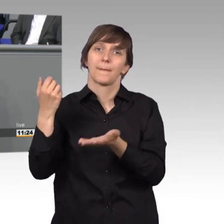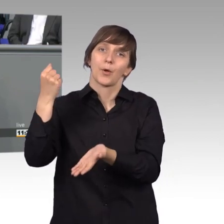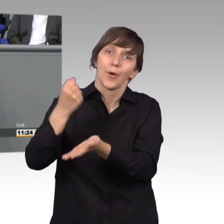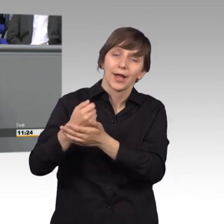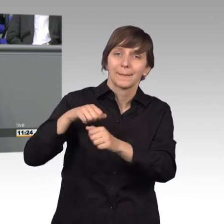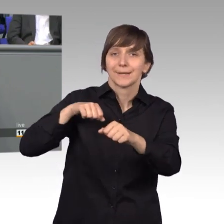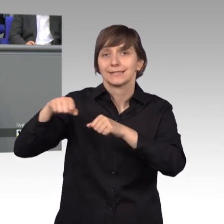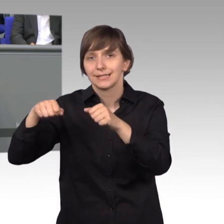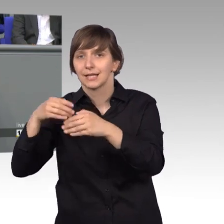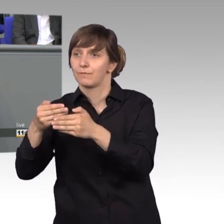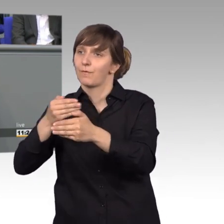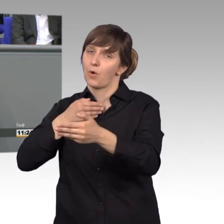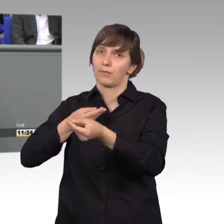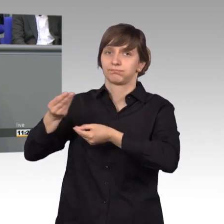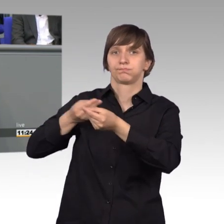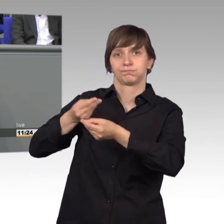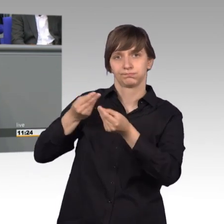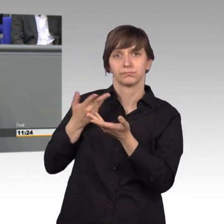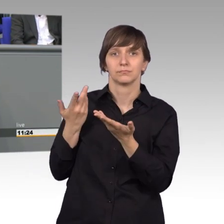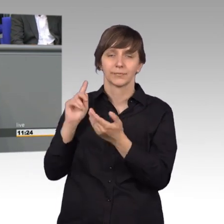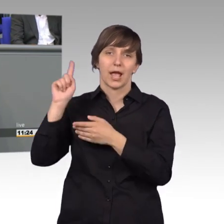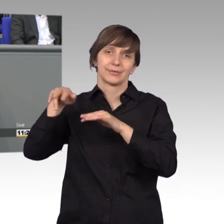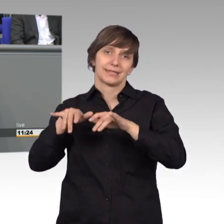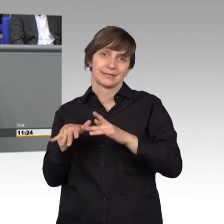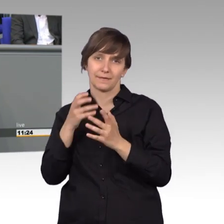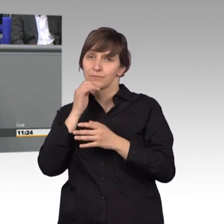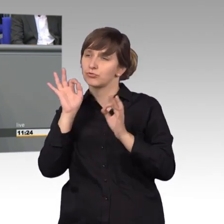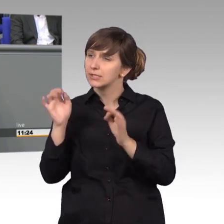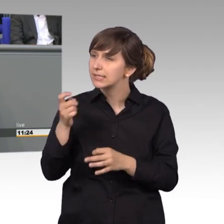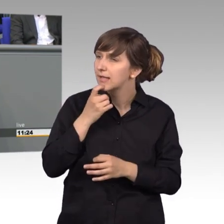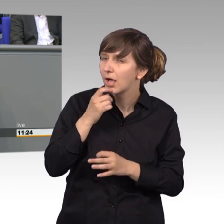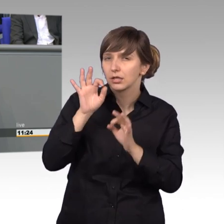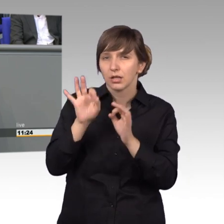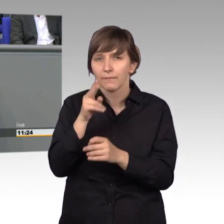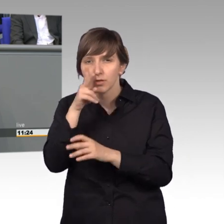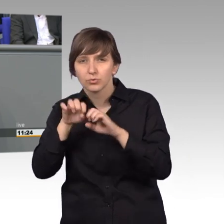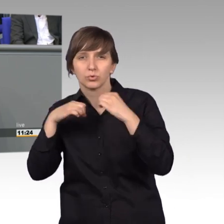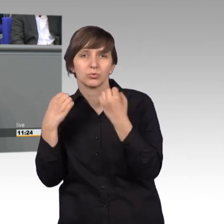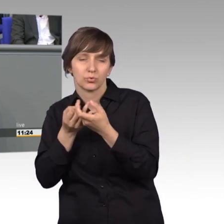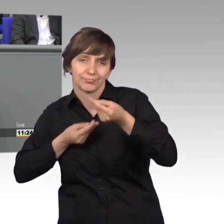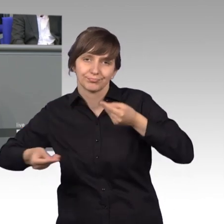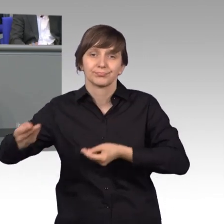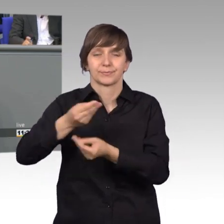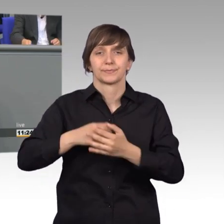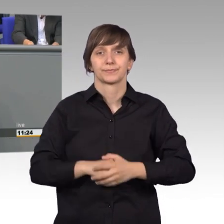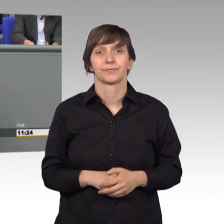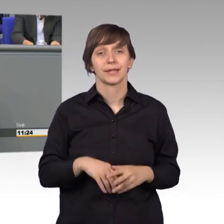durch das Ausschusssekretariat, um die Sachlage zu klären. Öffentliche Sitzungen werden durchgeführt,